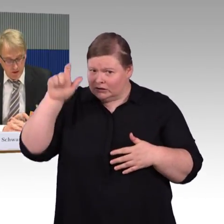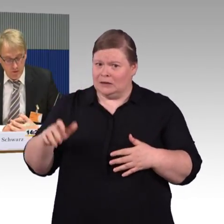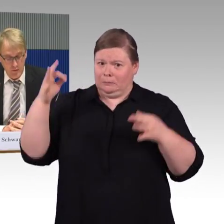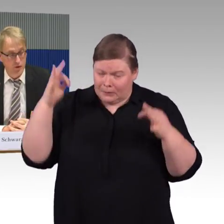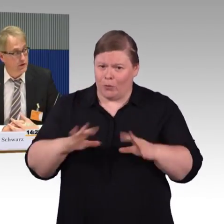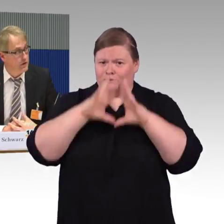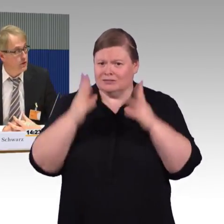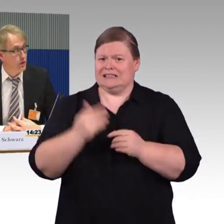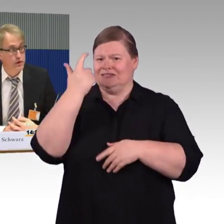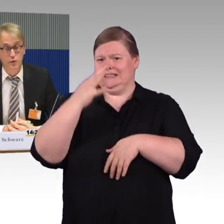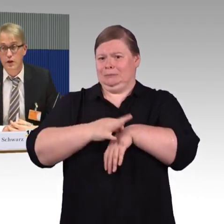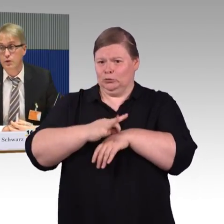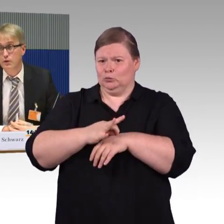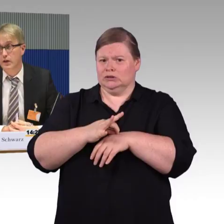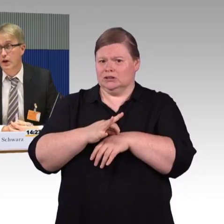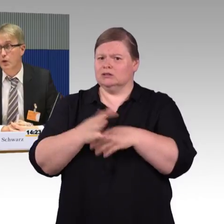in dem Fall natürlich besonders Rollstuhlnutzer